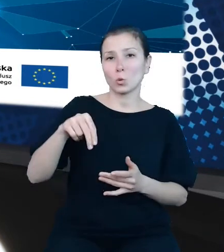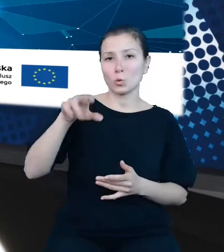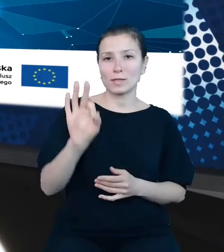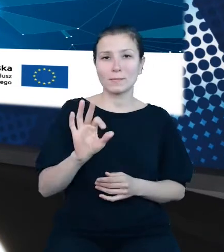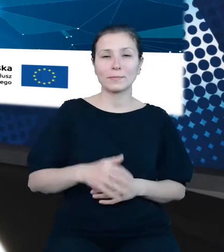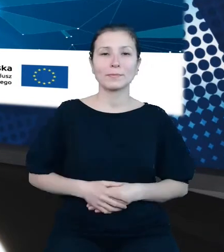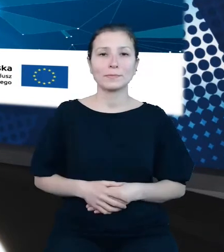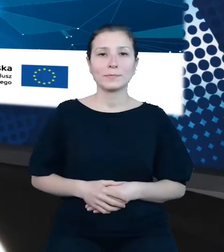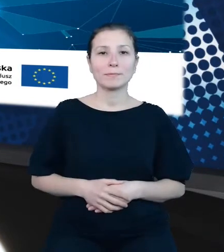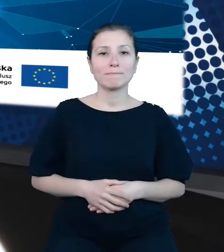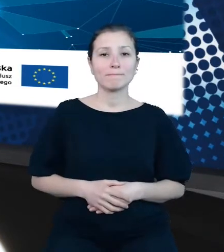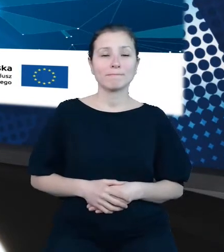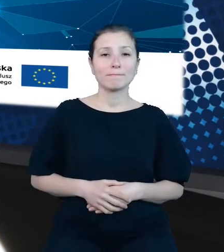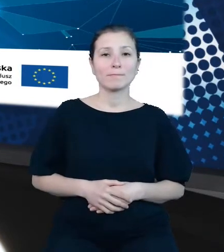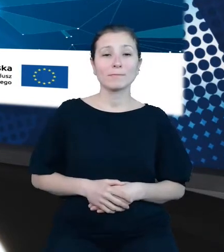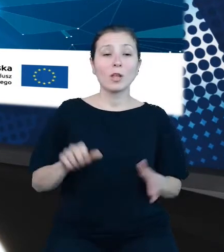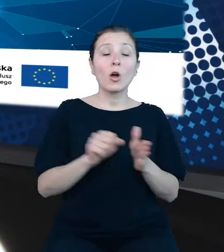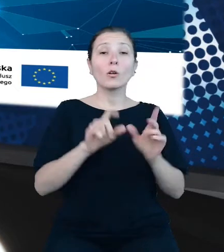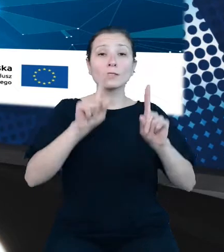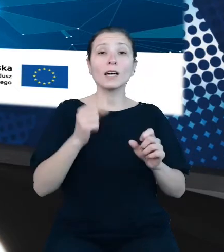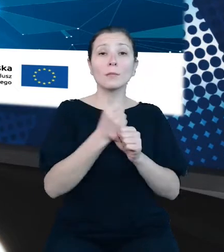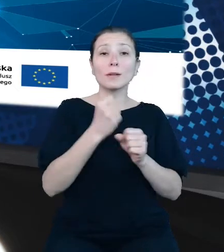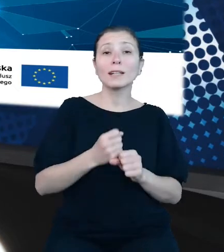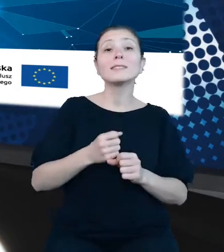Od rozpoczęcia pracy w GUS zaangażowana w działania na rzecz udostępniania